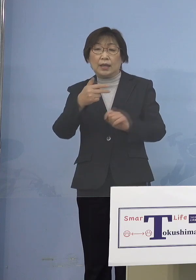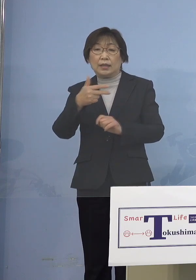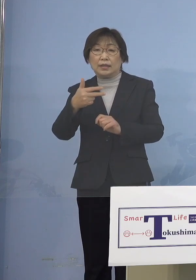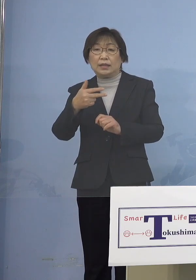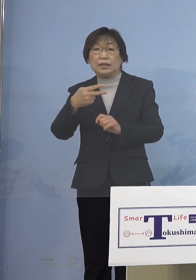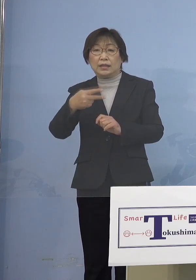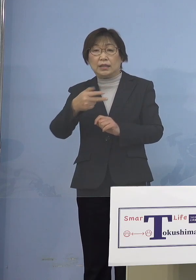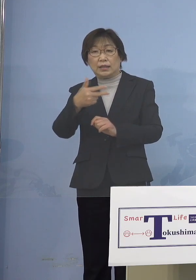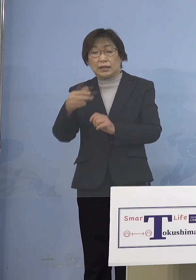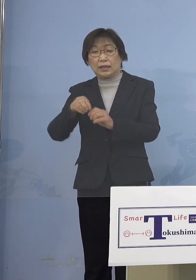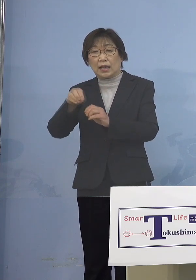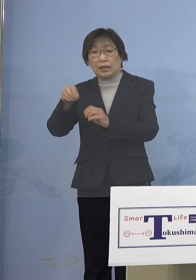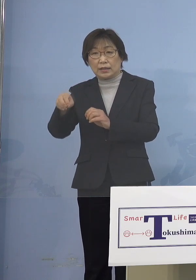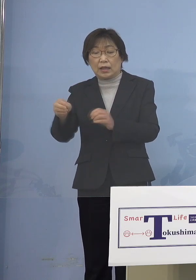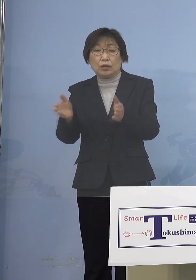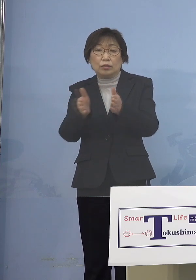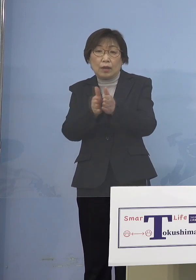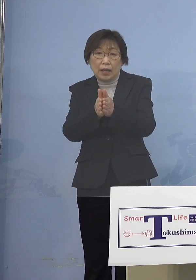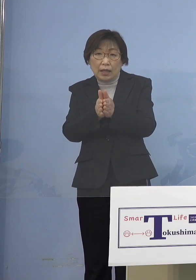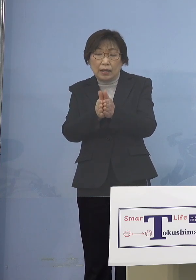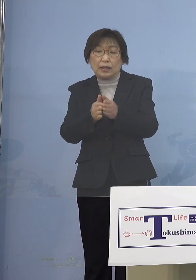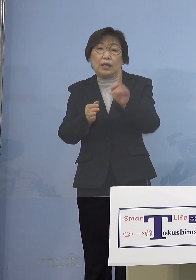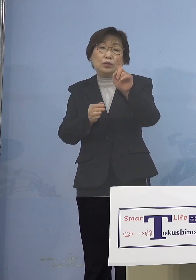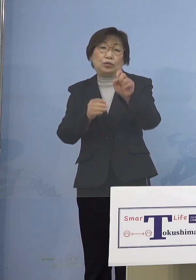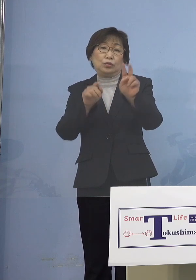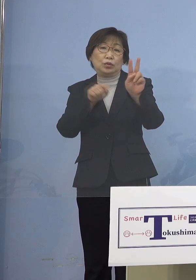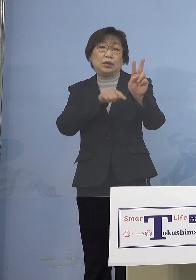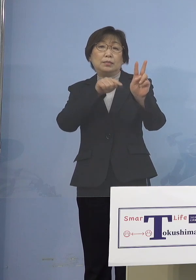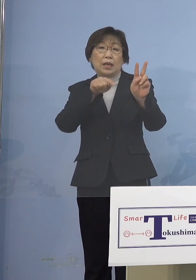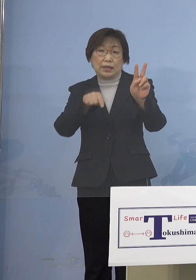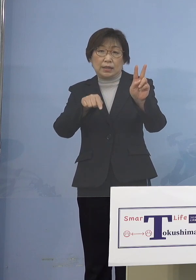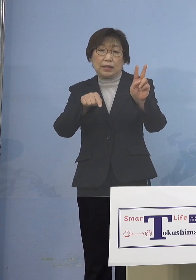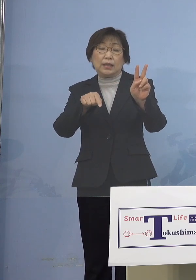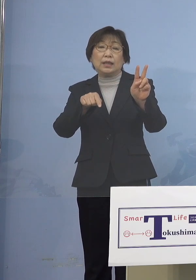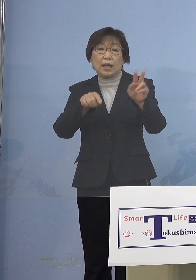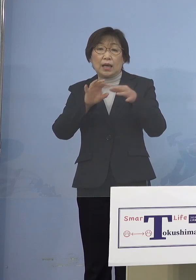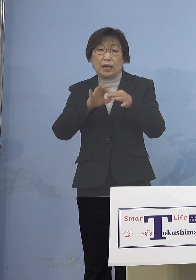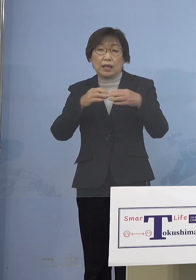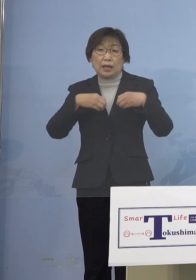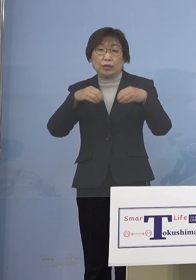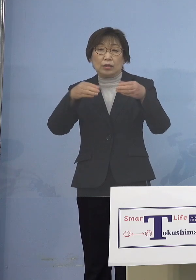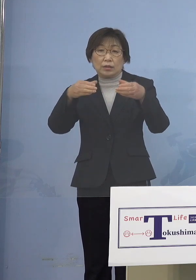計12名の関連クラスターとして 本日認定させていただきます